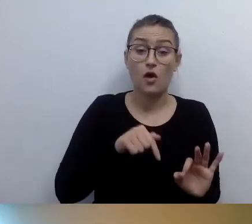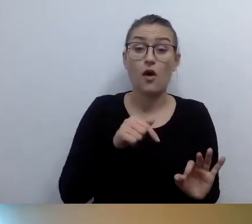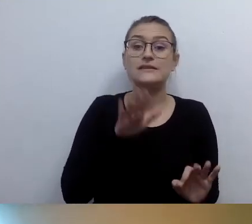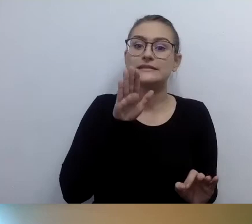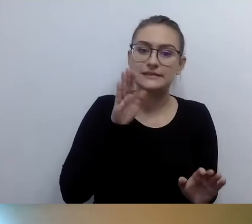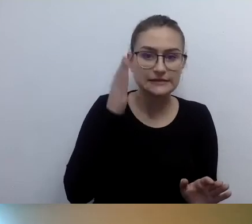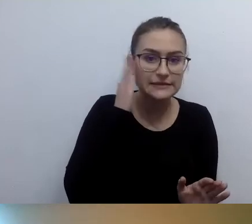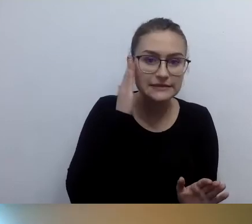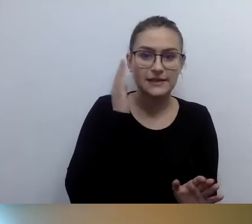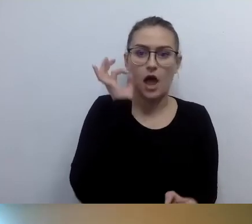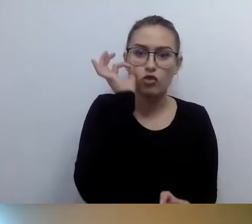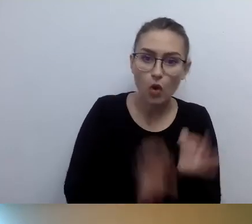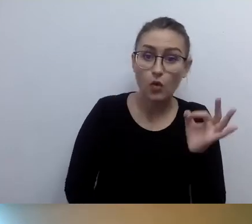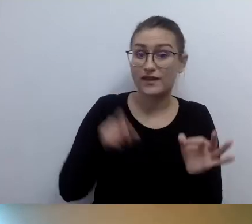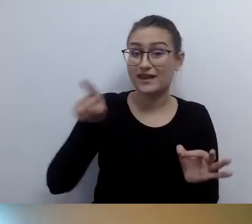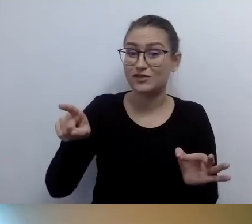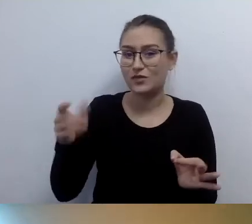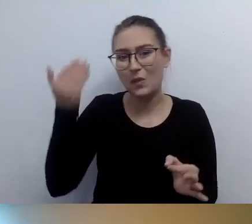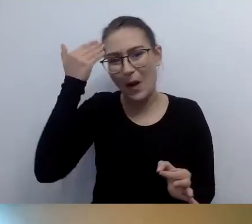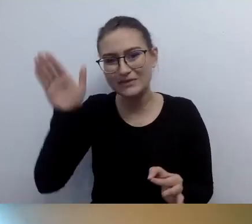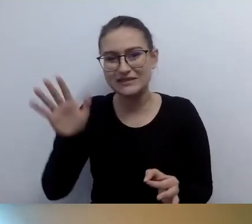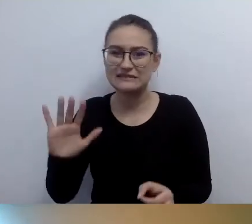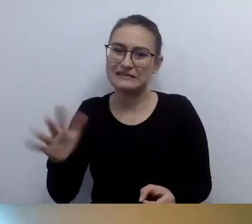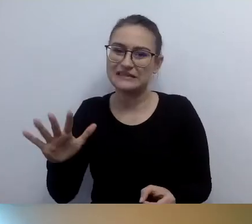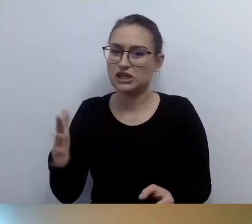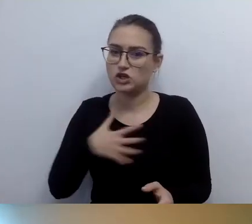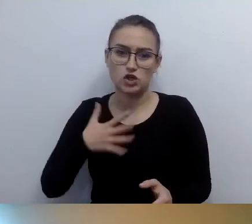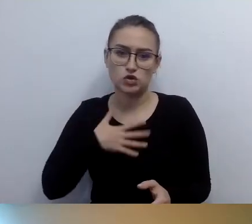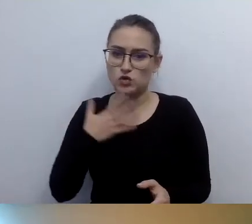A więc zapewniamy dostęp alternatywny. To, o czym mówiliśmy. Sygnalizujemy.